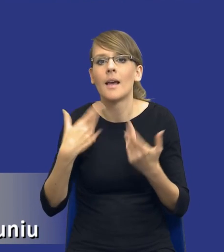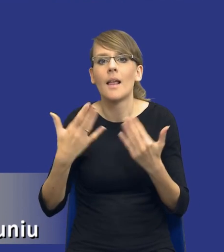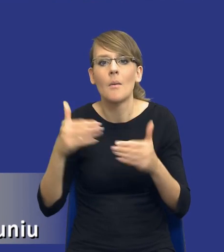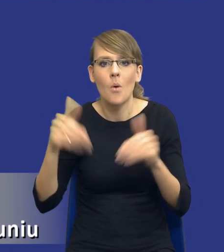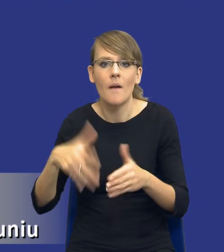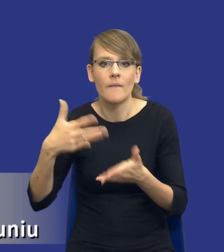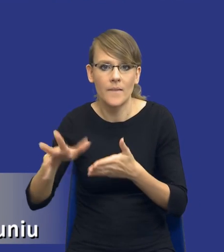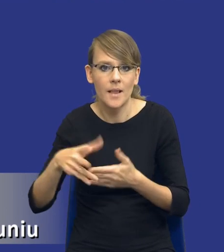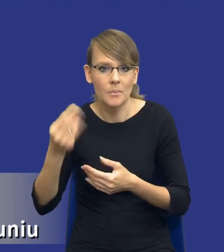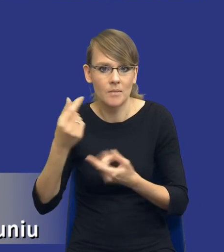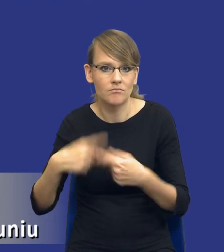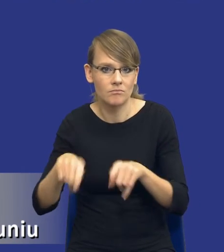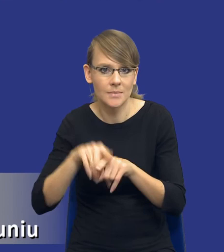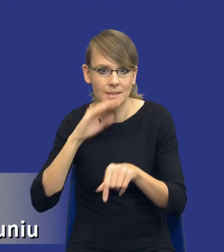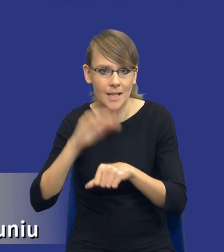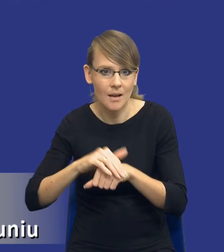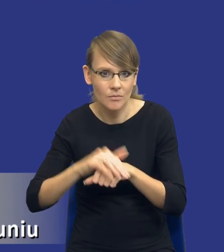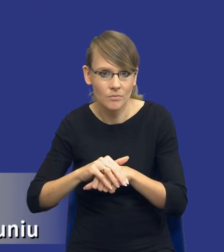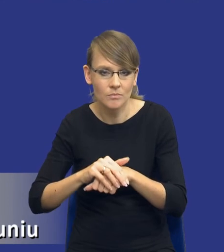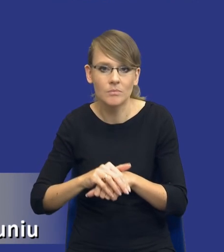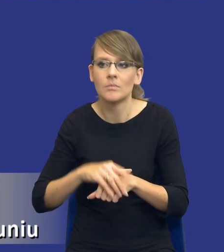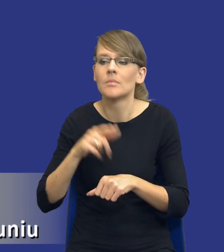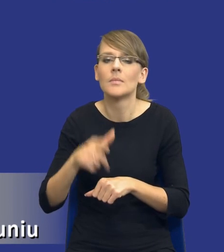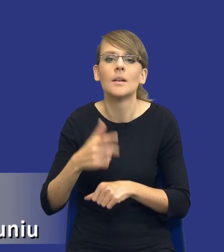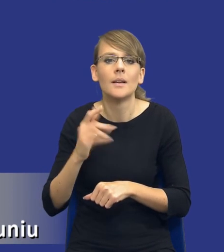na realizację tego zamówienia w stosunku do tego, jaki mam czas na to, żeby się